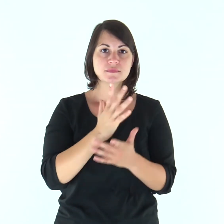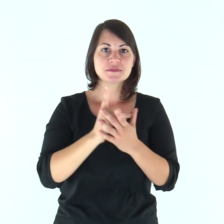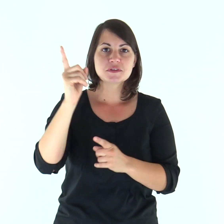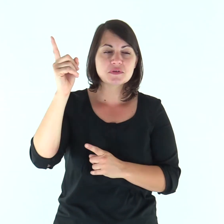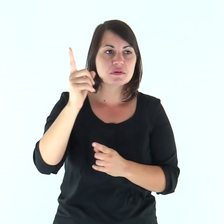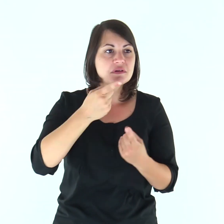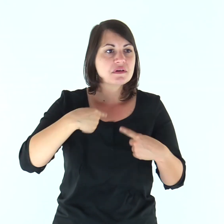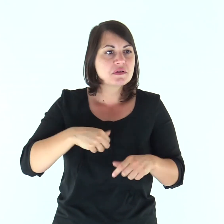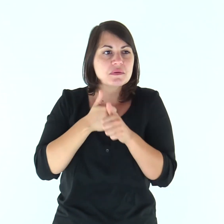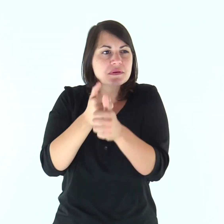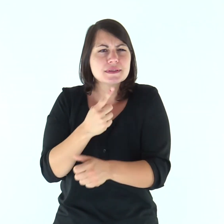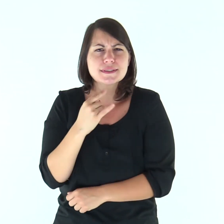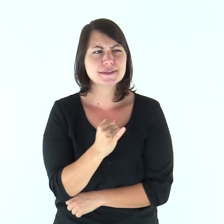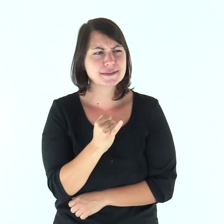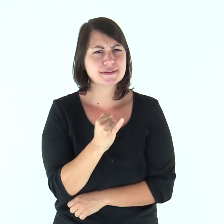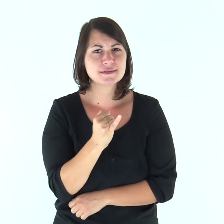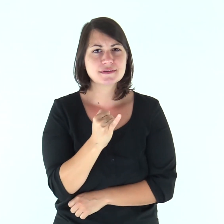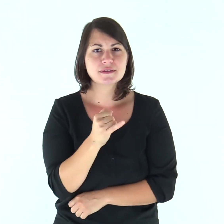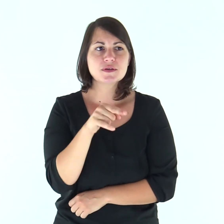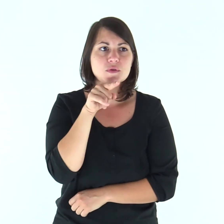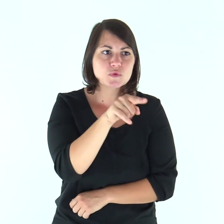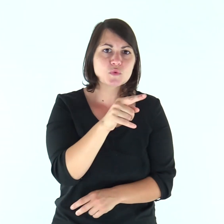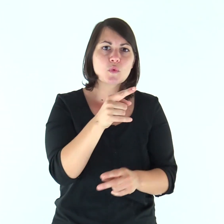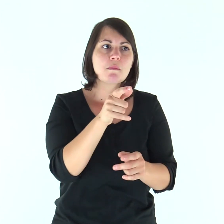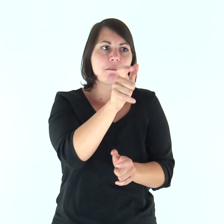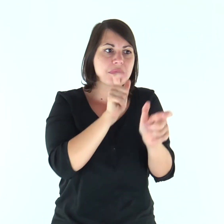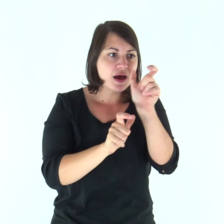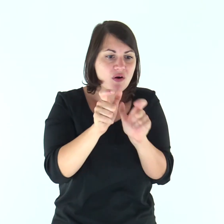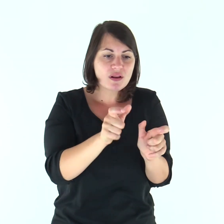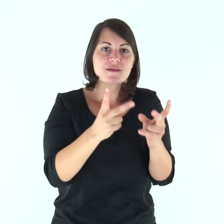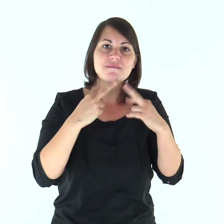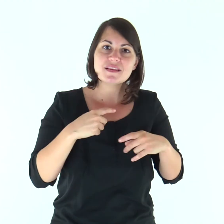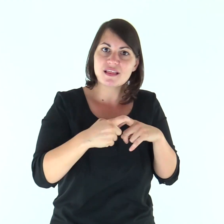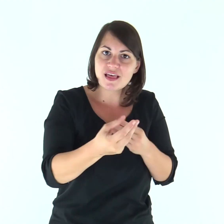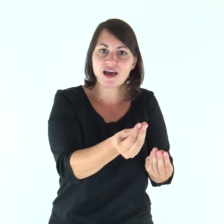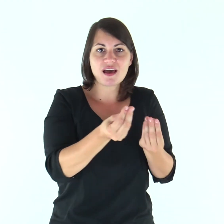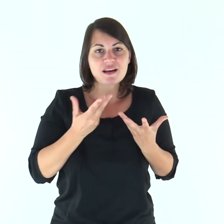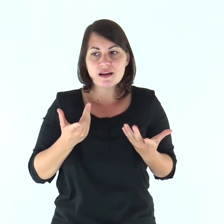«Signore, da chi andremo? Tu hai parole di vita eterna